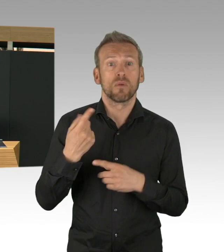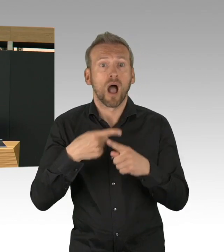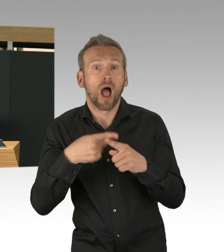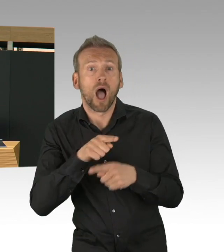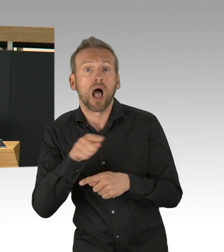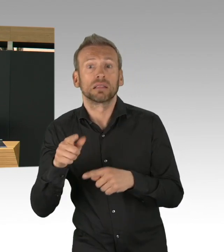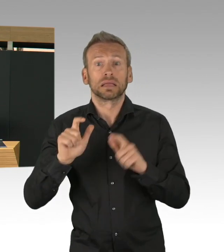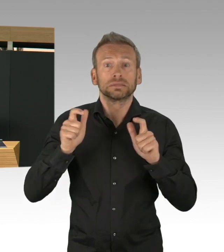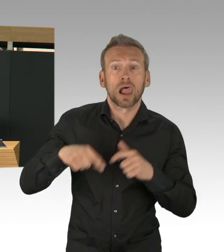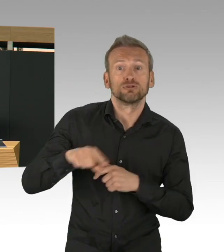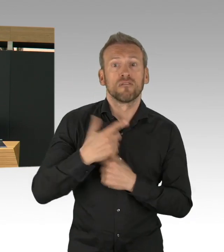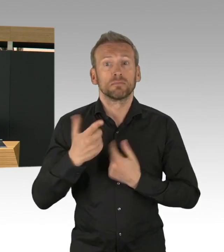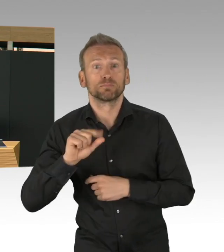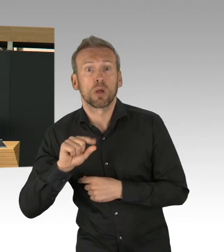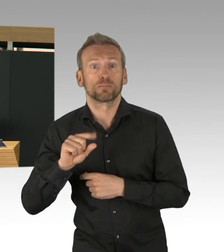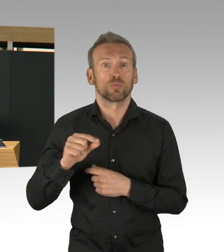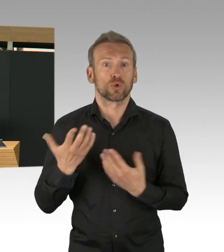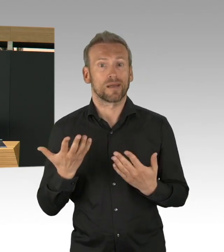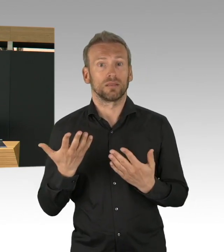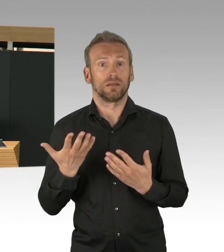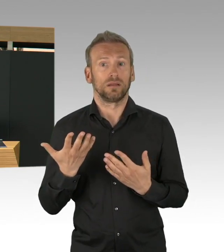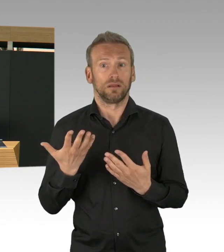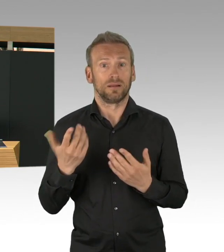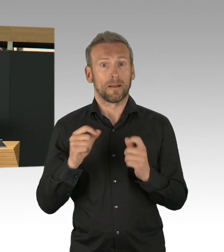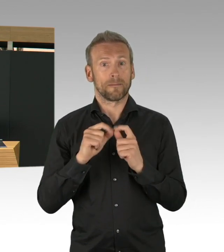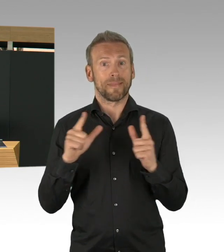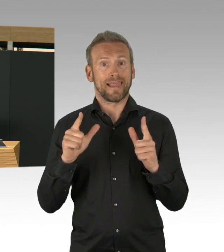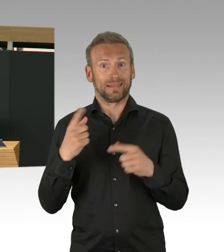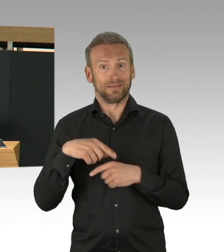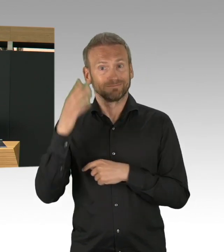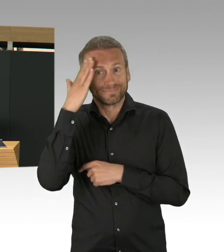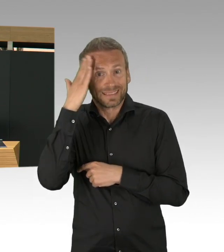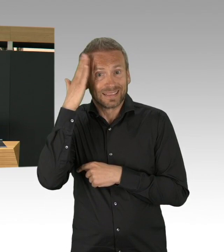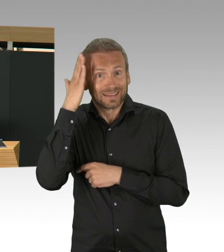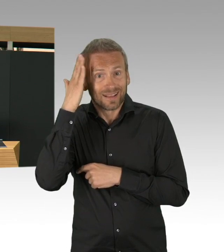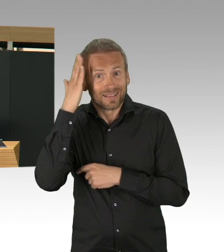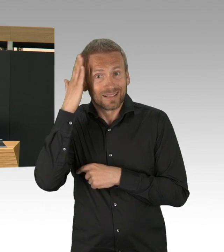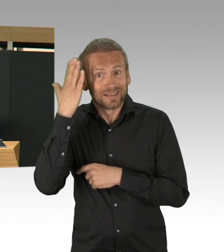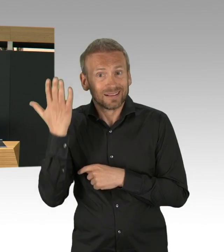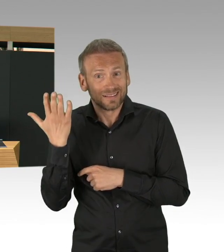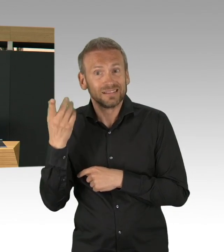Sie haben diszipliniert mitgemacht, haben quasi mitgezogen und deswegen auch an dieser Stelle, herzlichen Dank